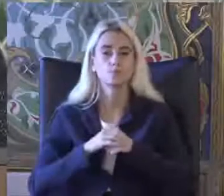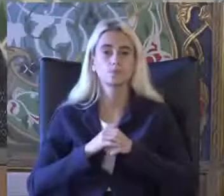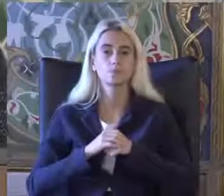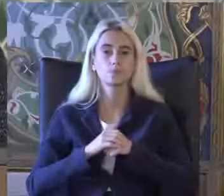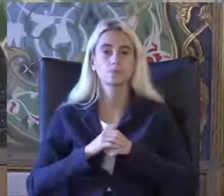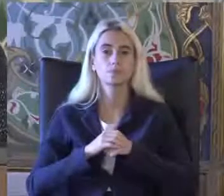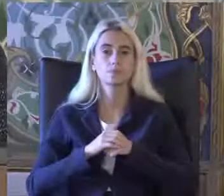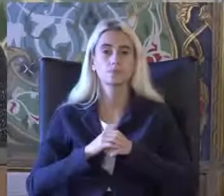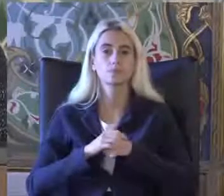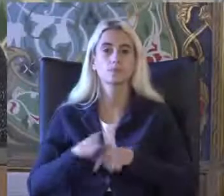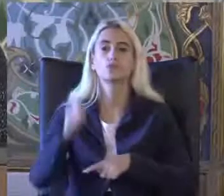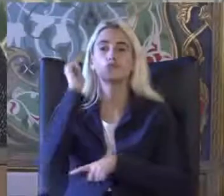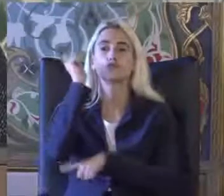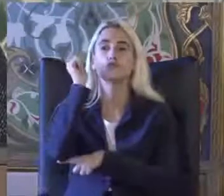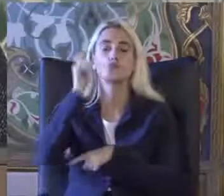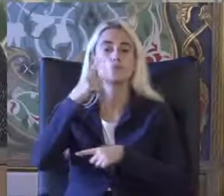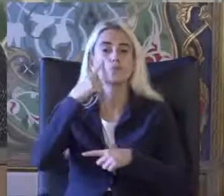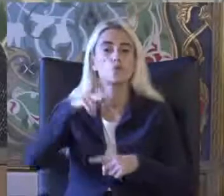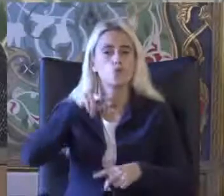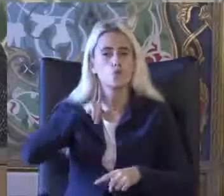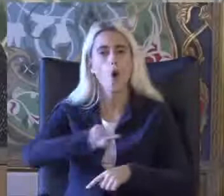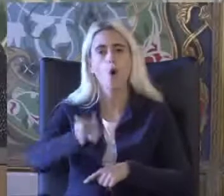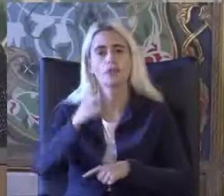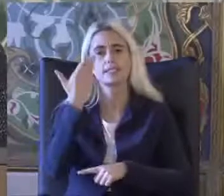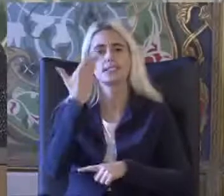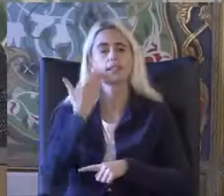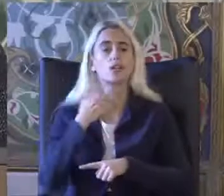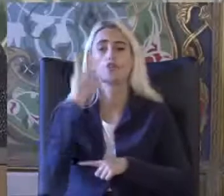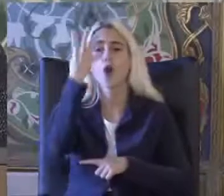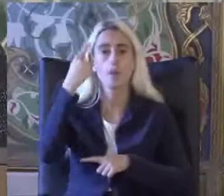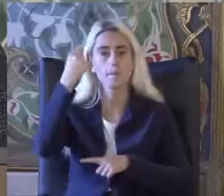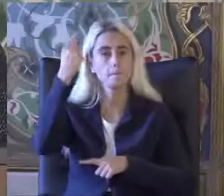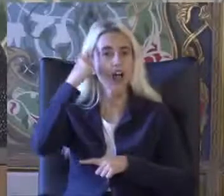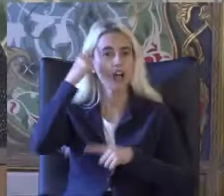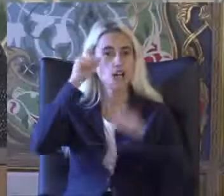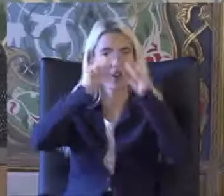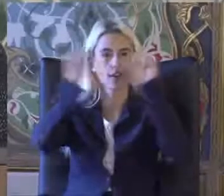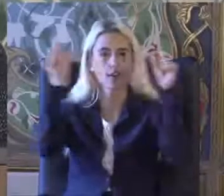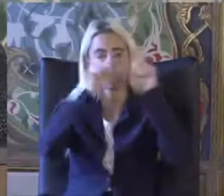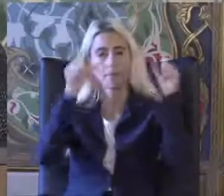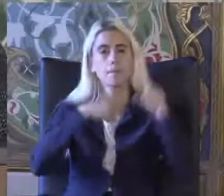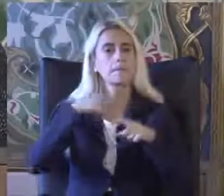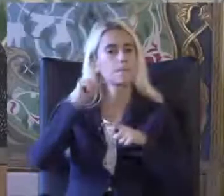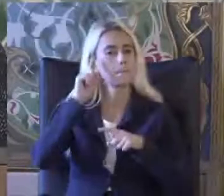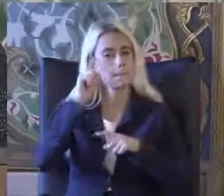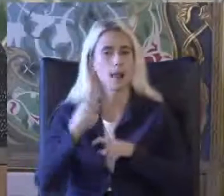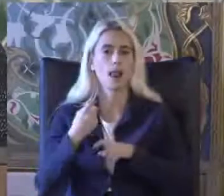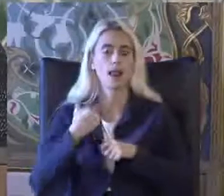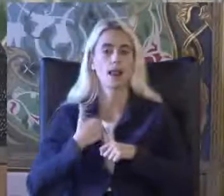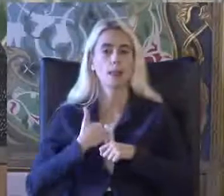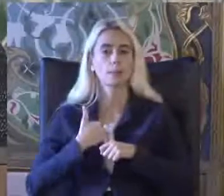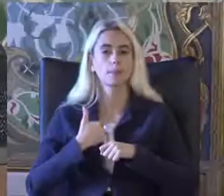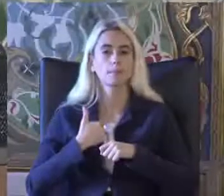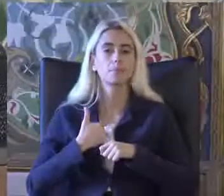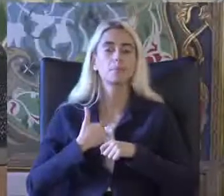Şöyle bir sunum akışı izleyeceğim 4 başlık belirledim Öncelikle Engellilik tanımı